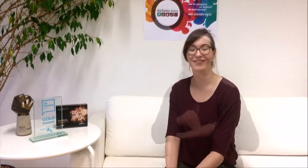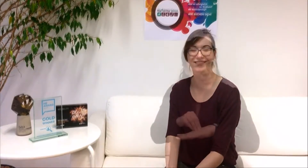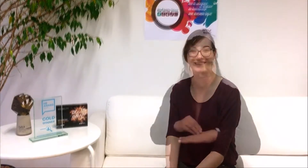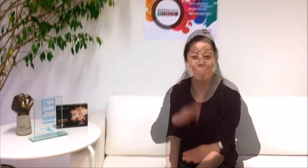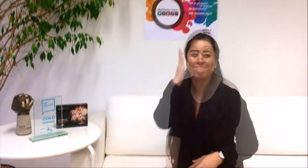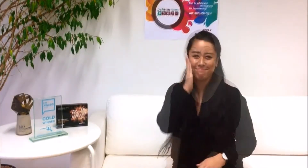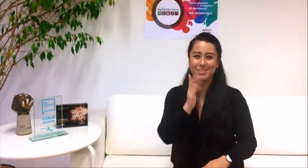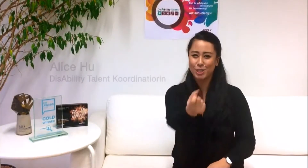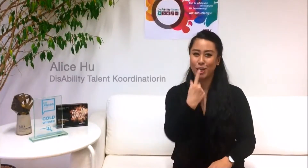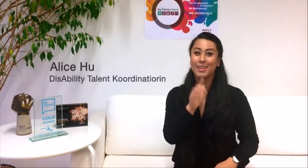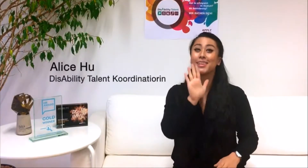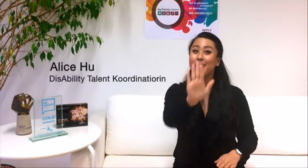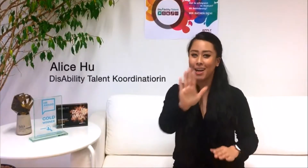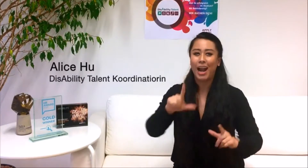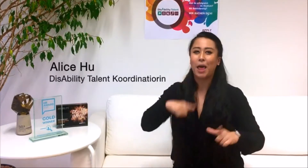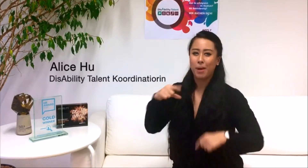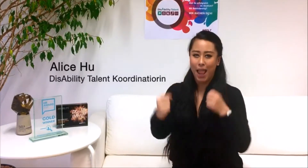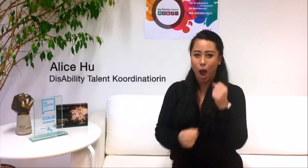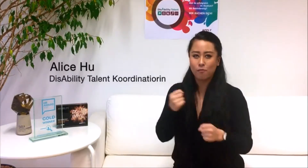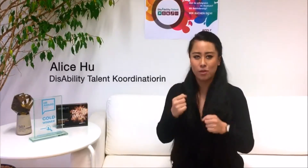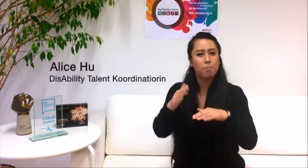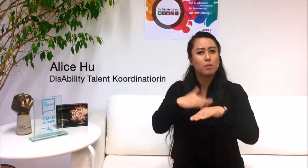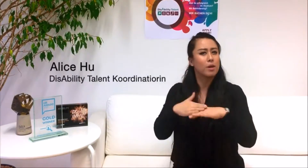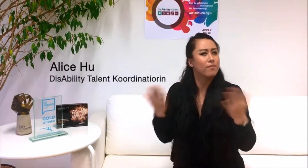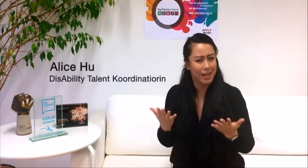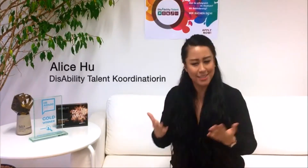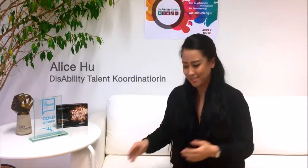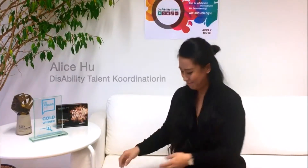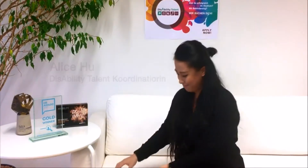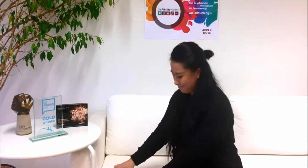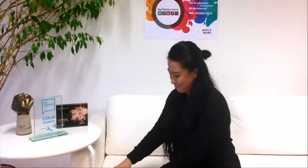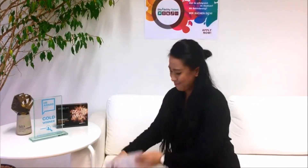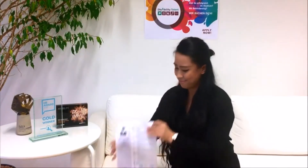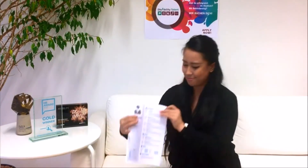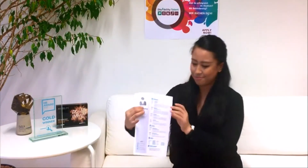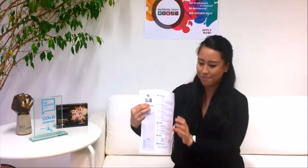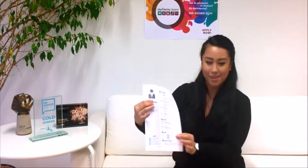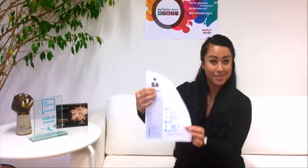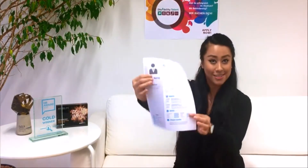Bitte schicke uns deinen Lebenslauf. So könnte er aussehen.